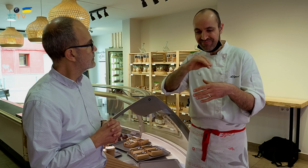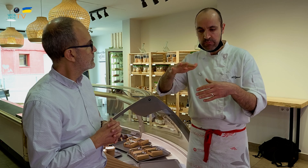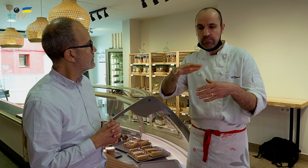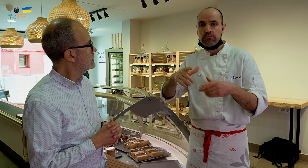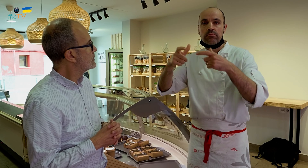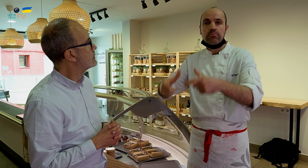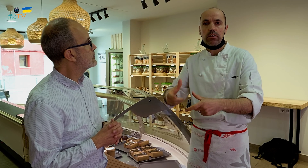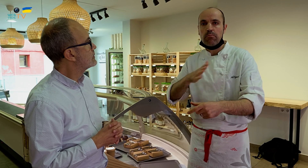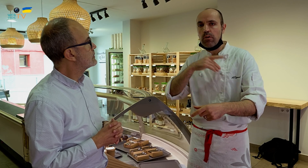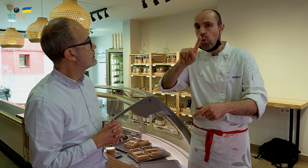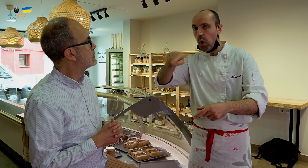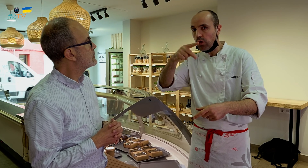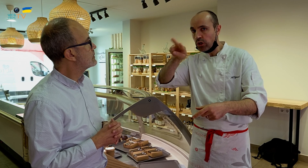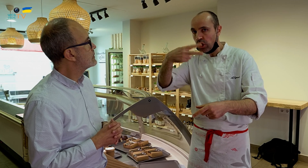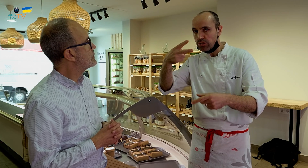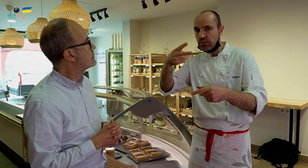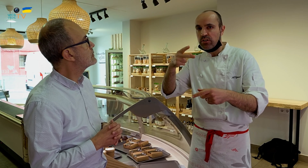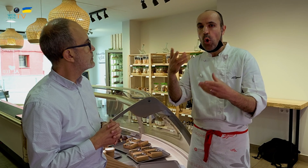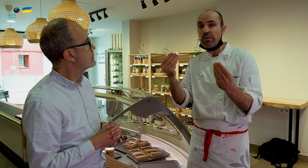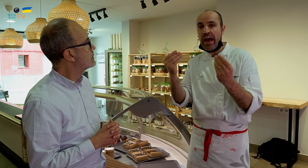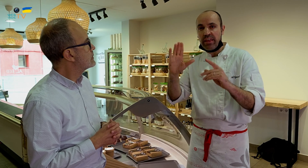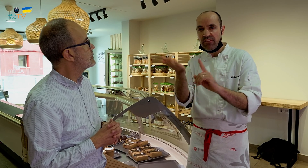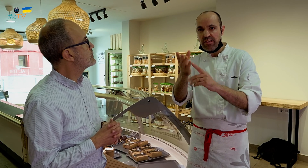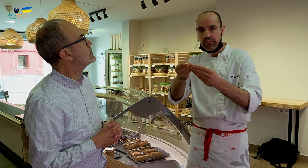Luego, si se deja fuera una hora o dos horas, le afecta la humedad, se reblandece,